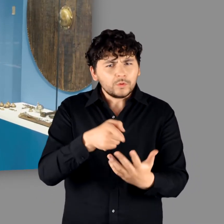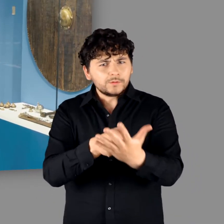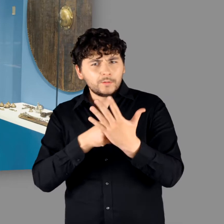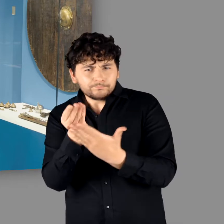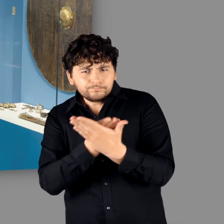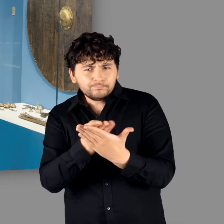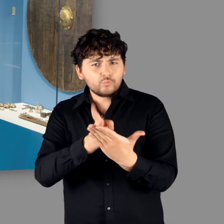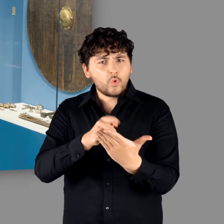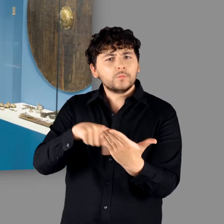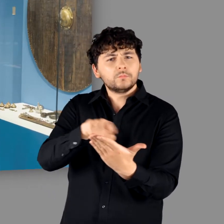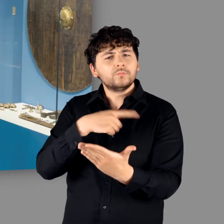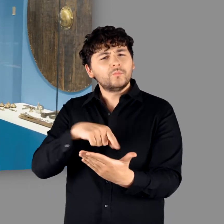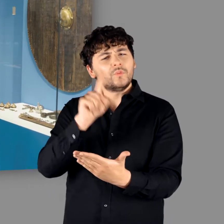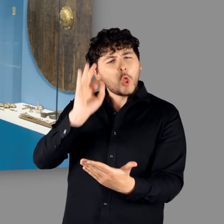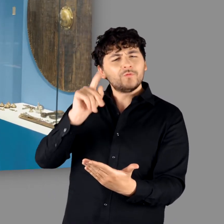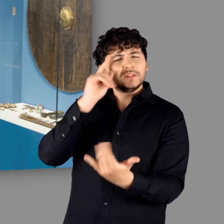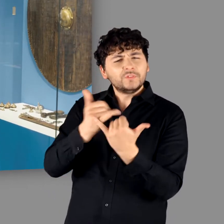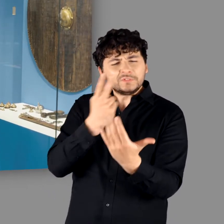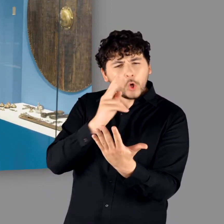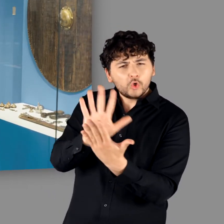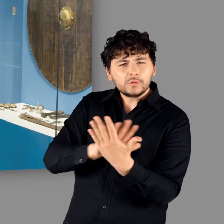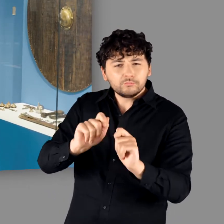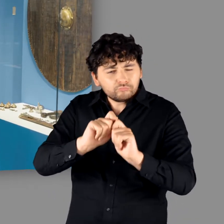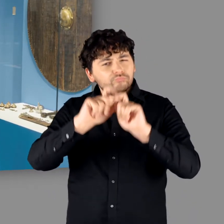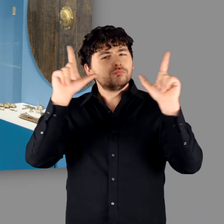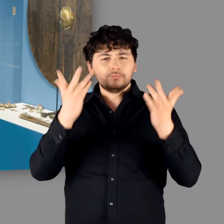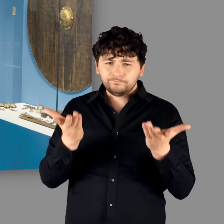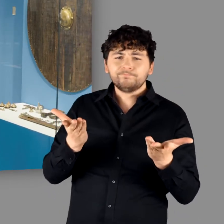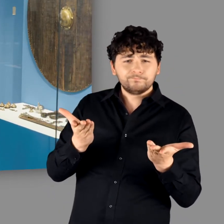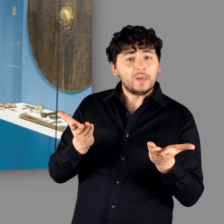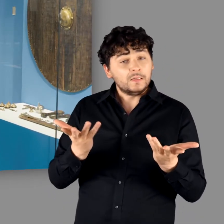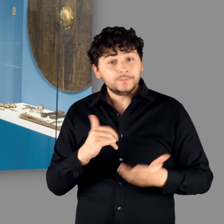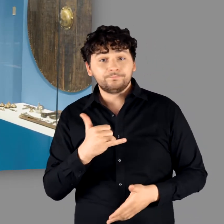Bemalungsspuren aufweisen." - "Ja." - "Daher wissen wir das ziemlich genau, wie wir uns die vorzustellen haben."